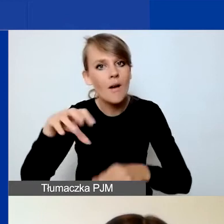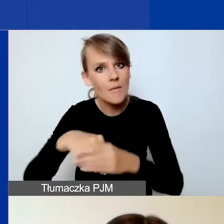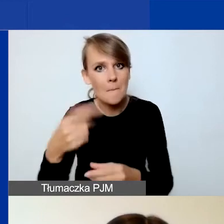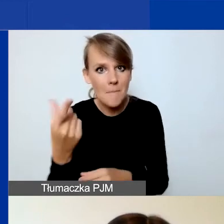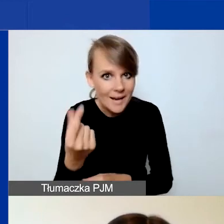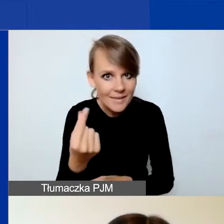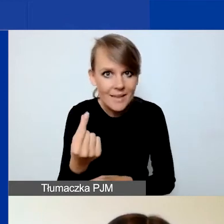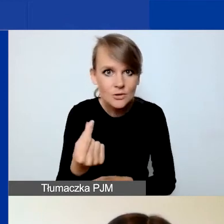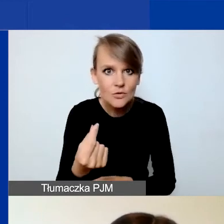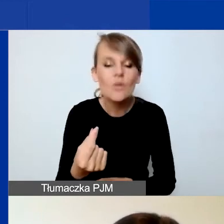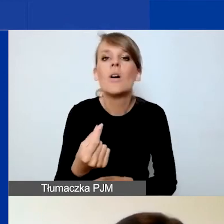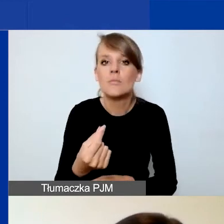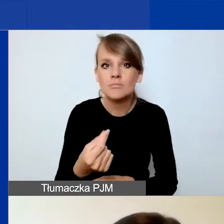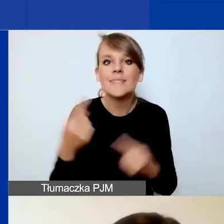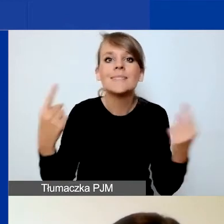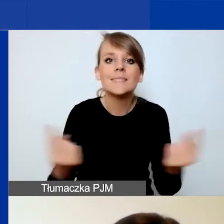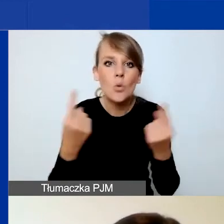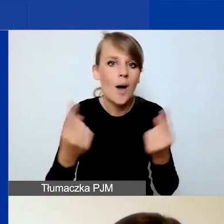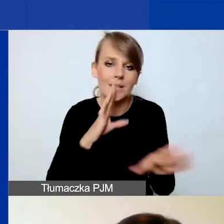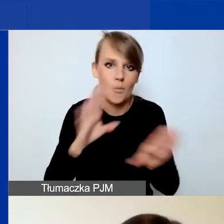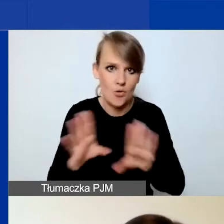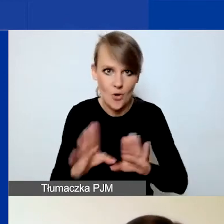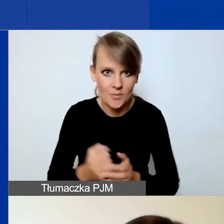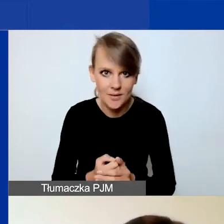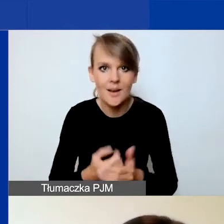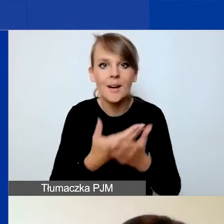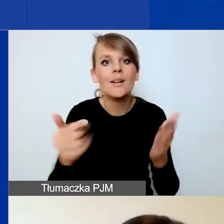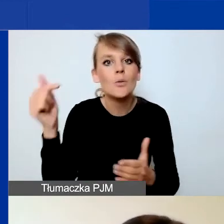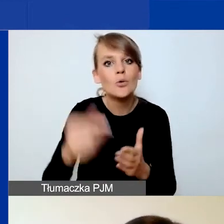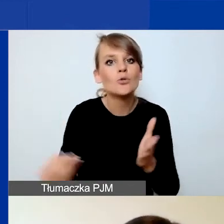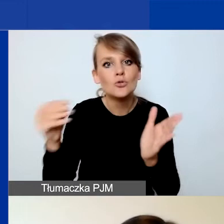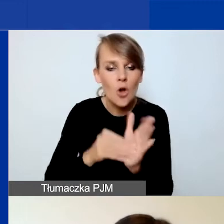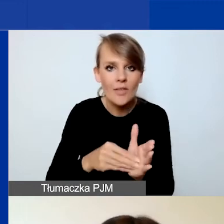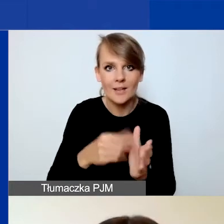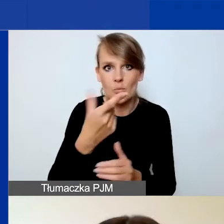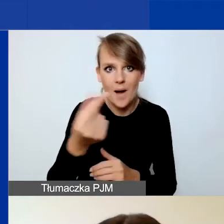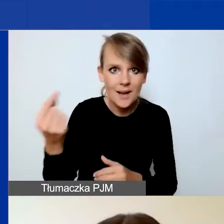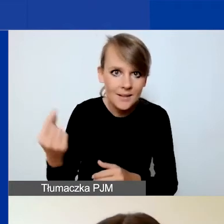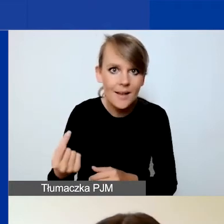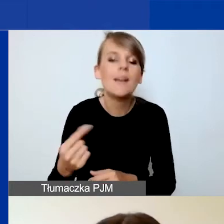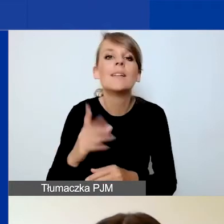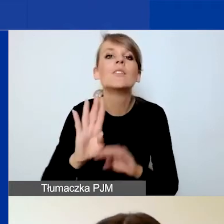to sytuacja jest analogiczna. Musicie dodać partnerów i dopiero wtedy wypełnić budżet.